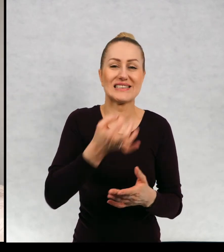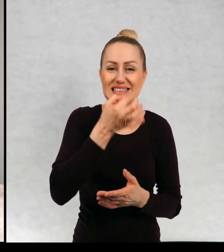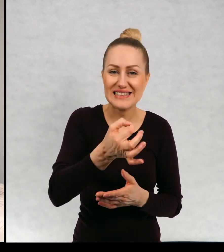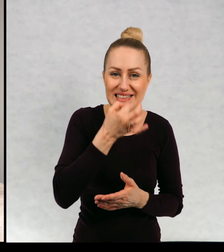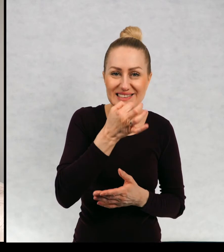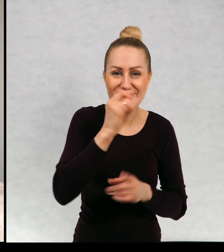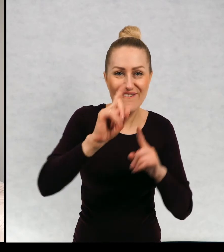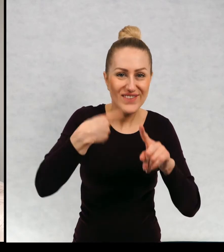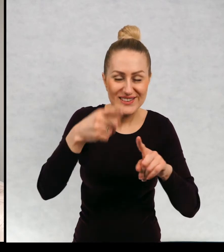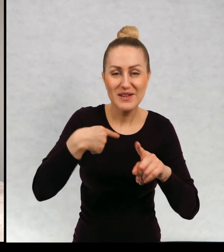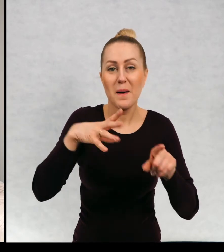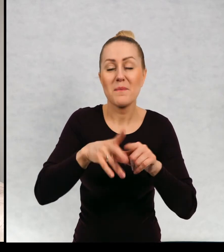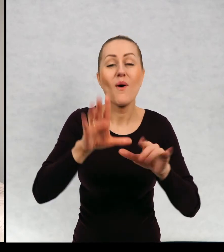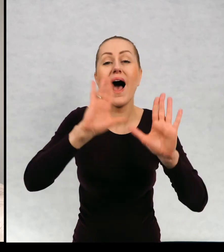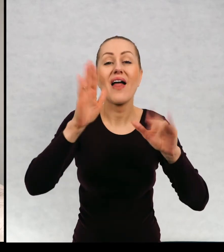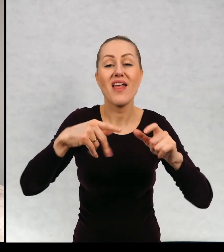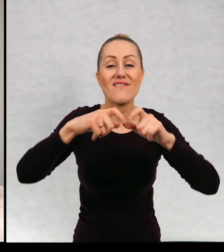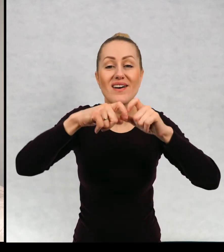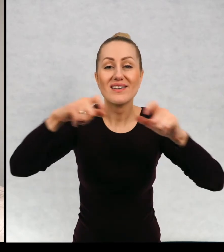gumy do żucia, nawet kupony do McDonalda